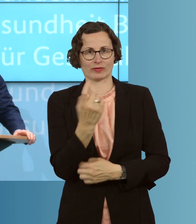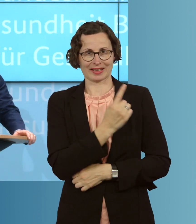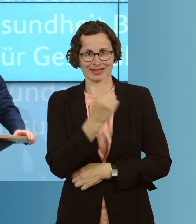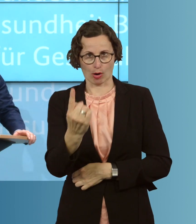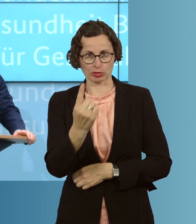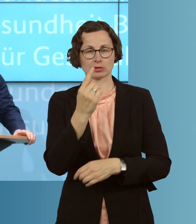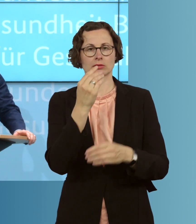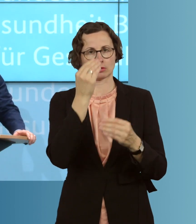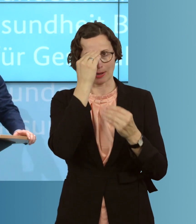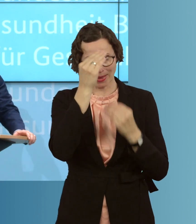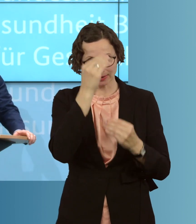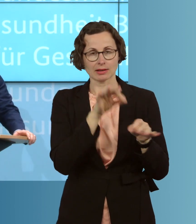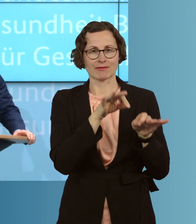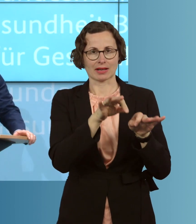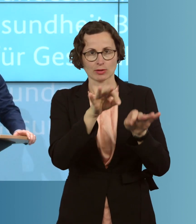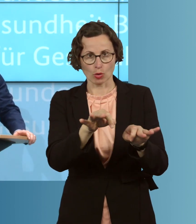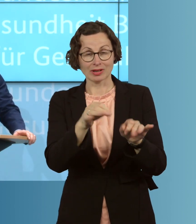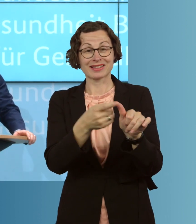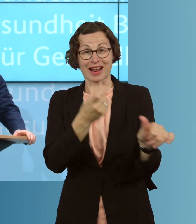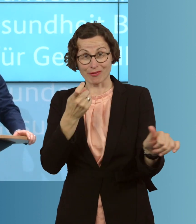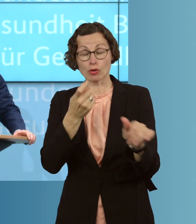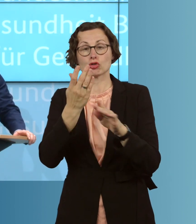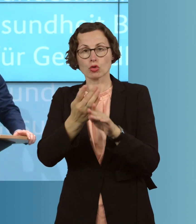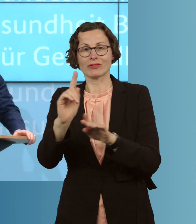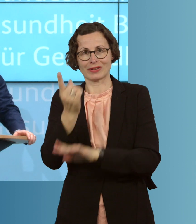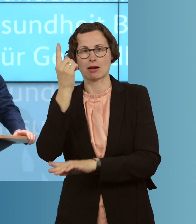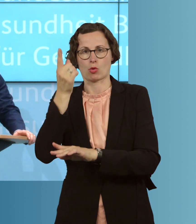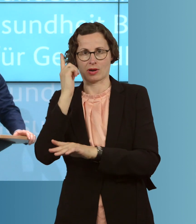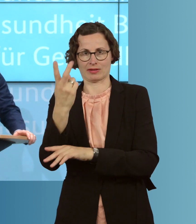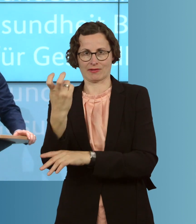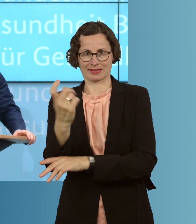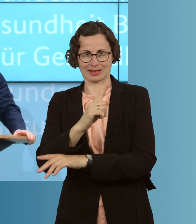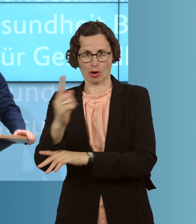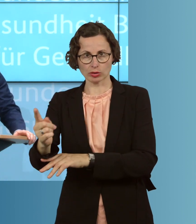gemeldet. Davon sind 120 000, gut, schon wieder genesen. Das ist wichtig,